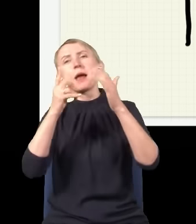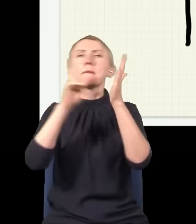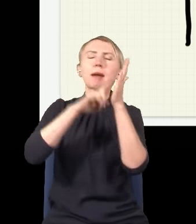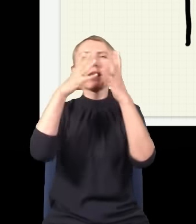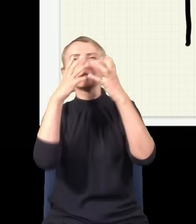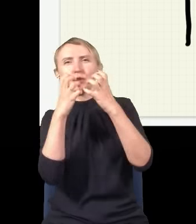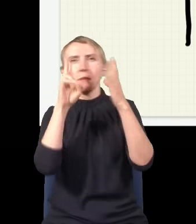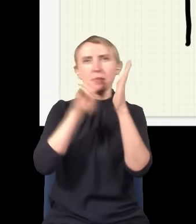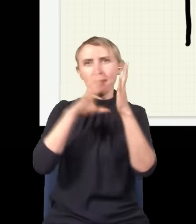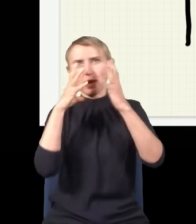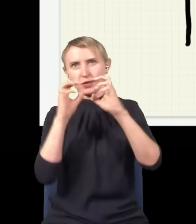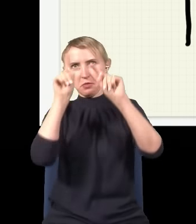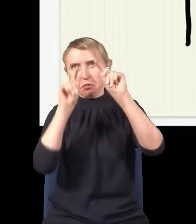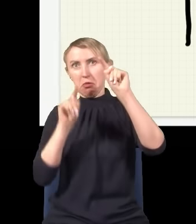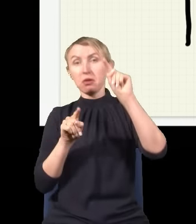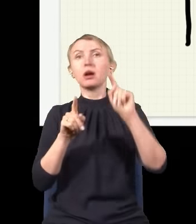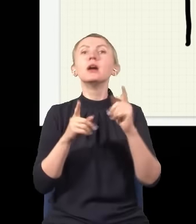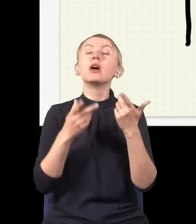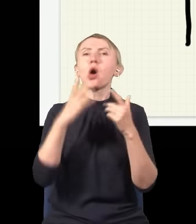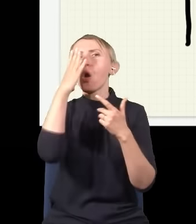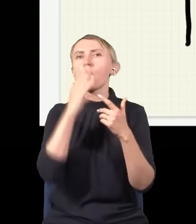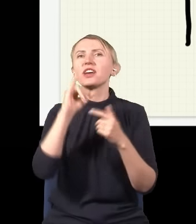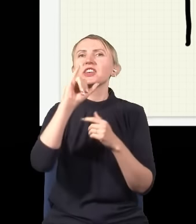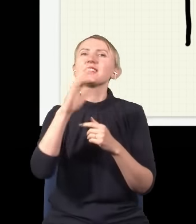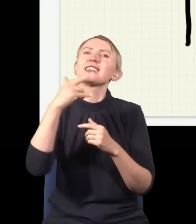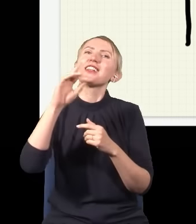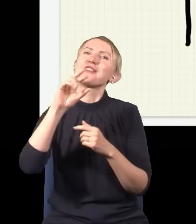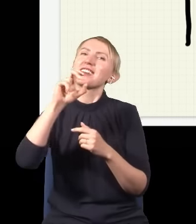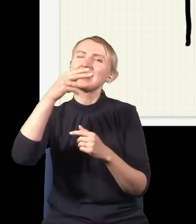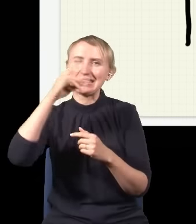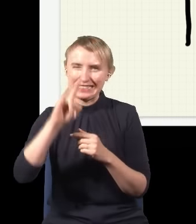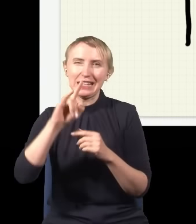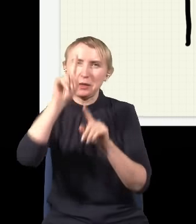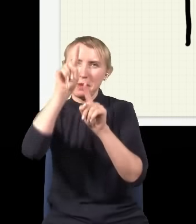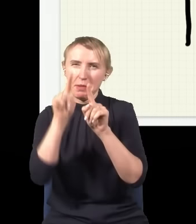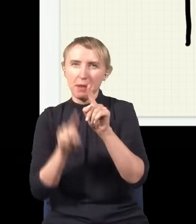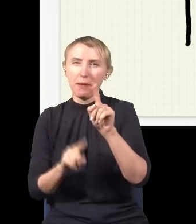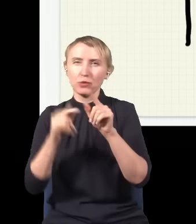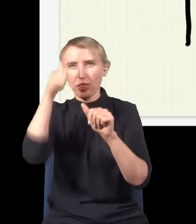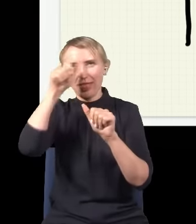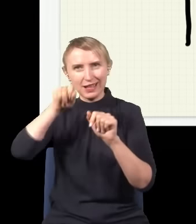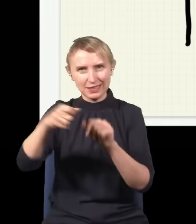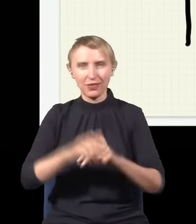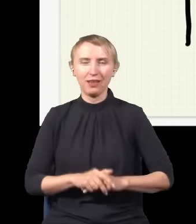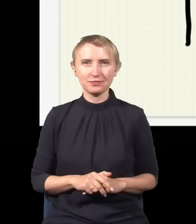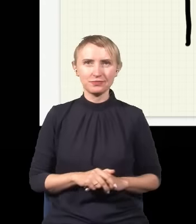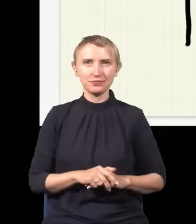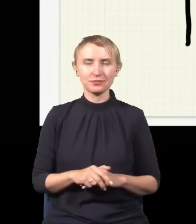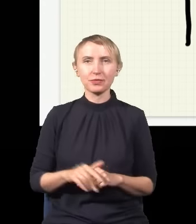raz cień na zmianę. To jest tzw. obraz interferencyjny, to się jak mądrze nazywa. Ludzie starali się go zrozumieć,